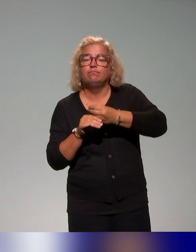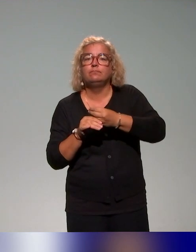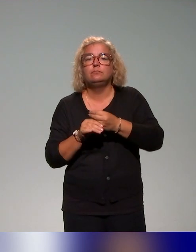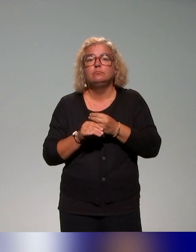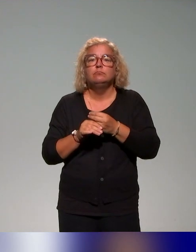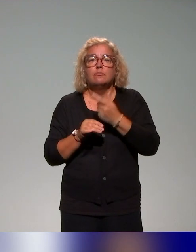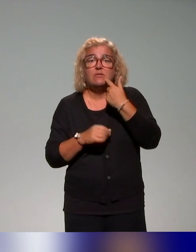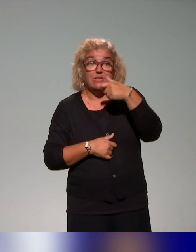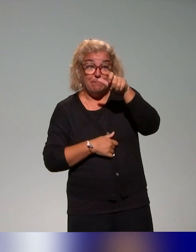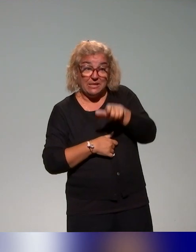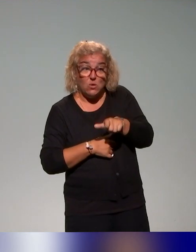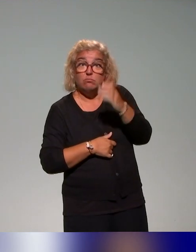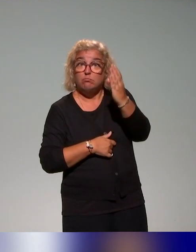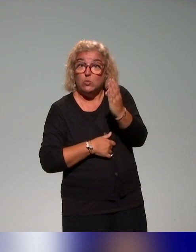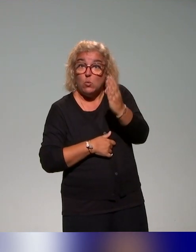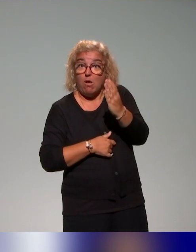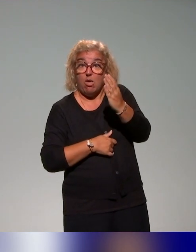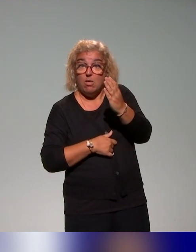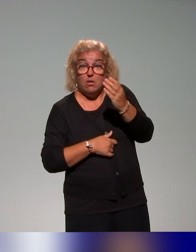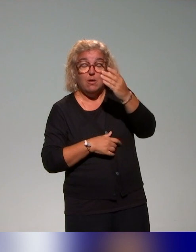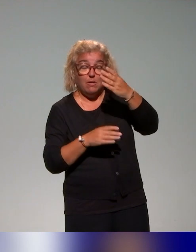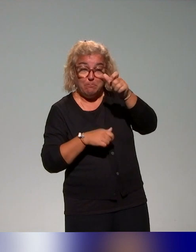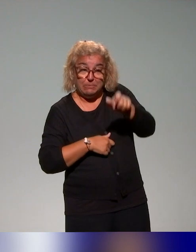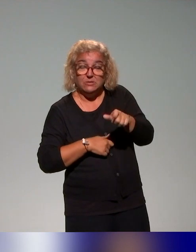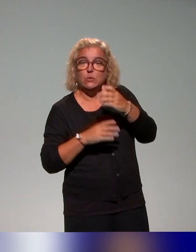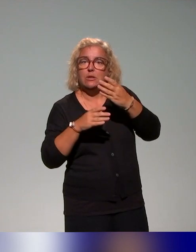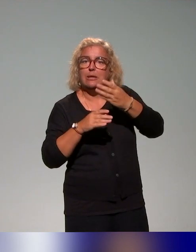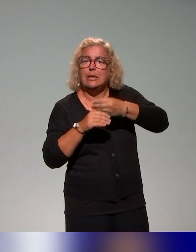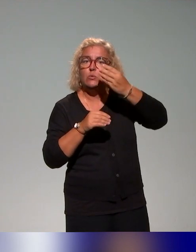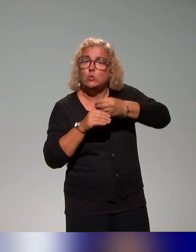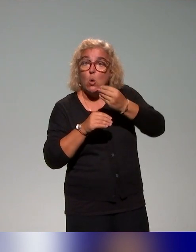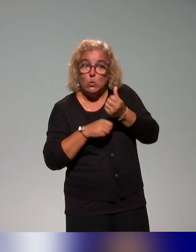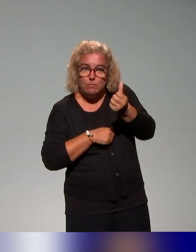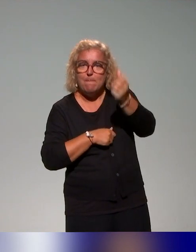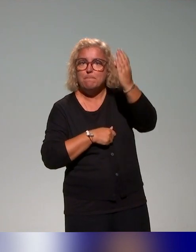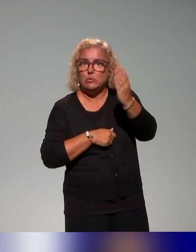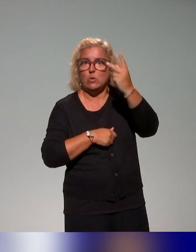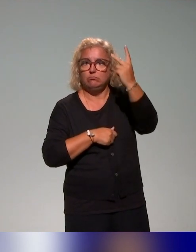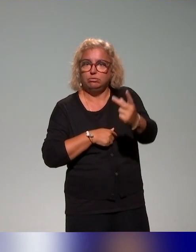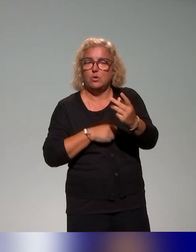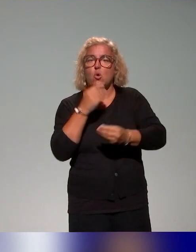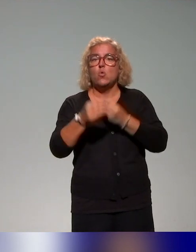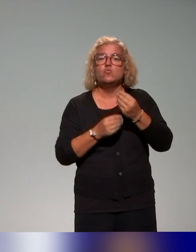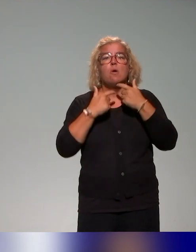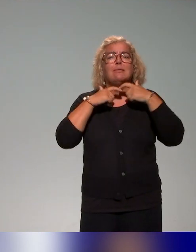besoin étudiant, donc de la question de la diversité des publics, ou encore de l'accessibilité des supports pédagogiques,